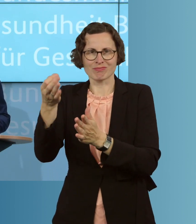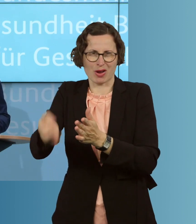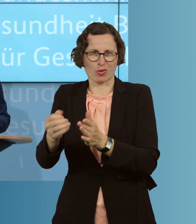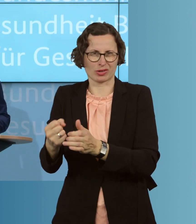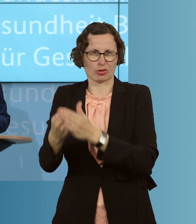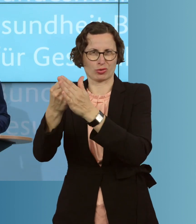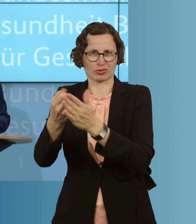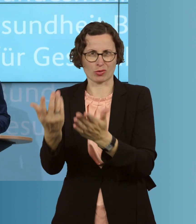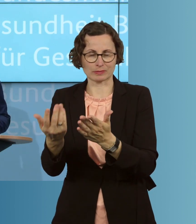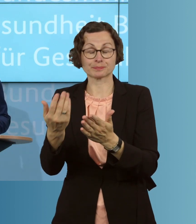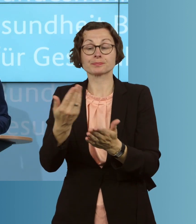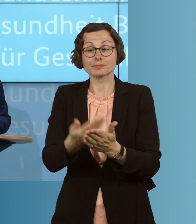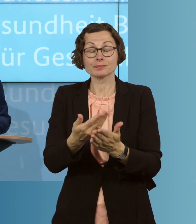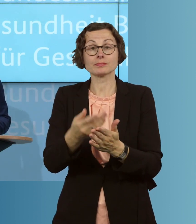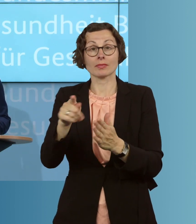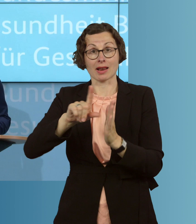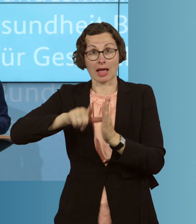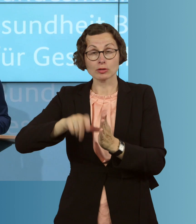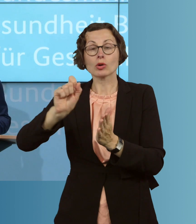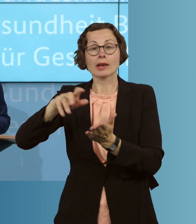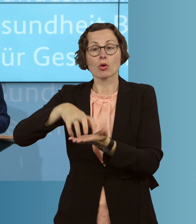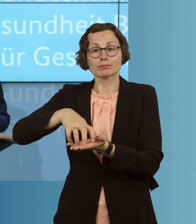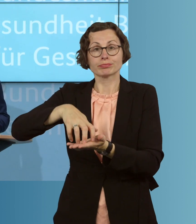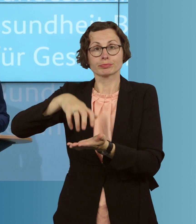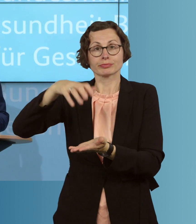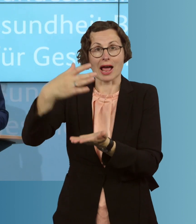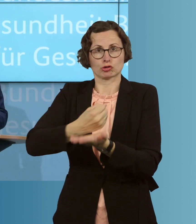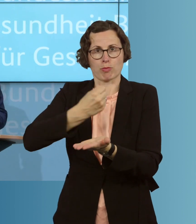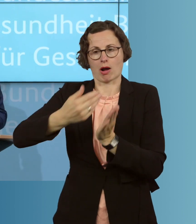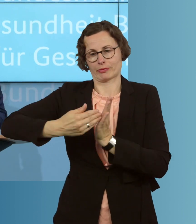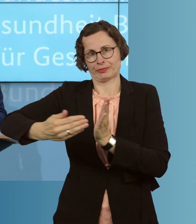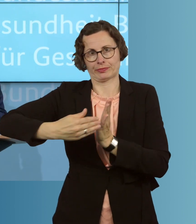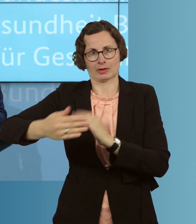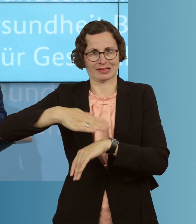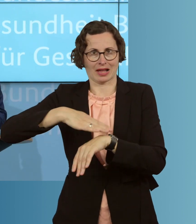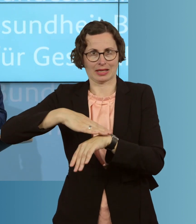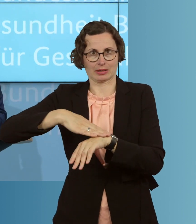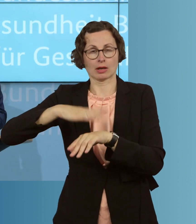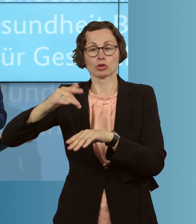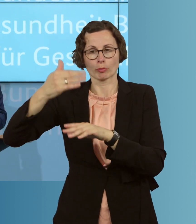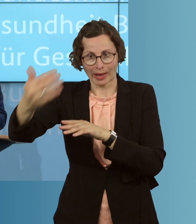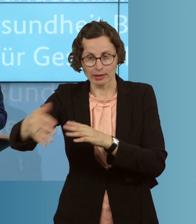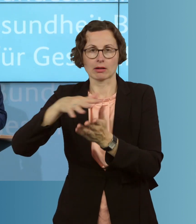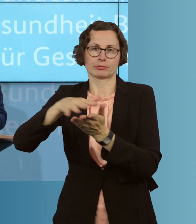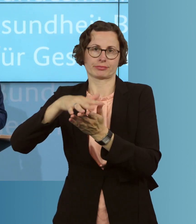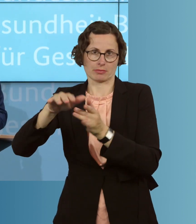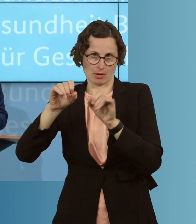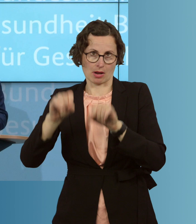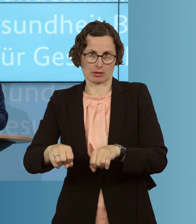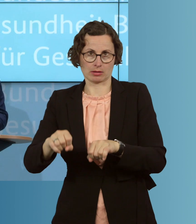Und diese Leistungen können auch über einen längeren Zeitraum angespart werden und weiter dann eben auch genutzt werden als nur in dem jeweiligen,